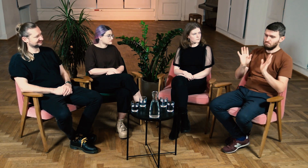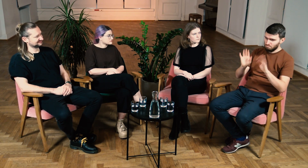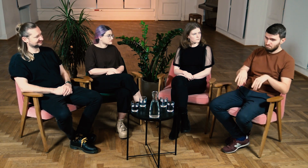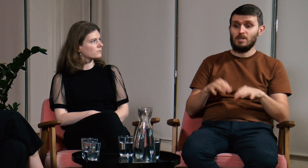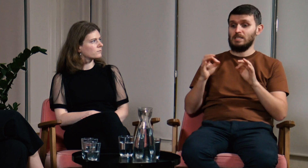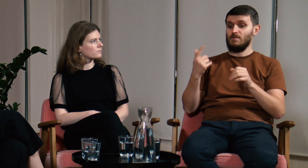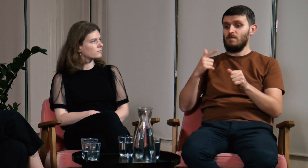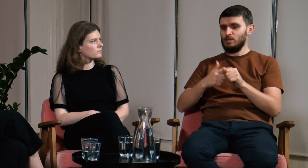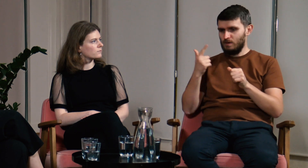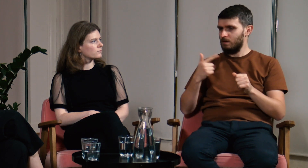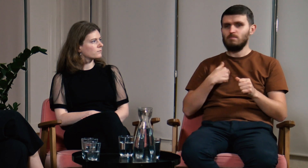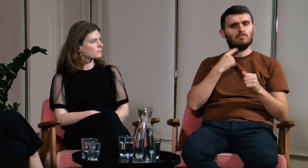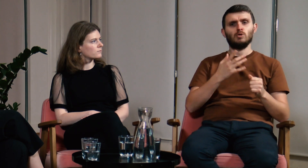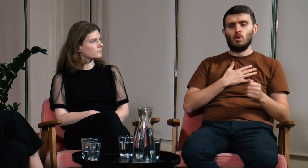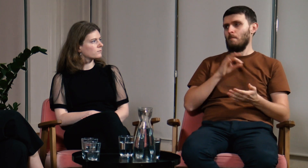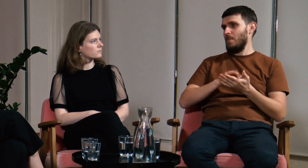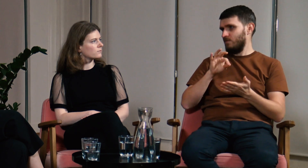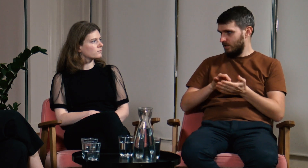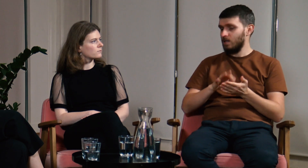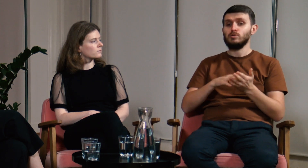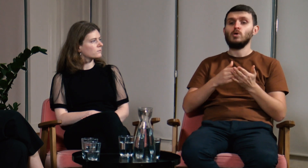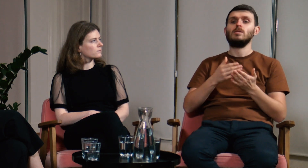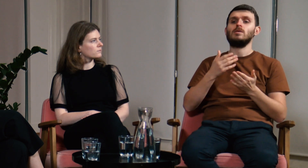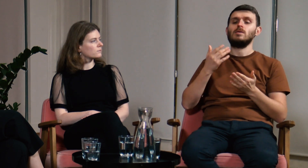Natomiast w 2022 roku byłem już pewny tego co mówię.